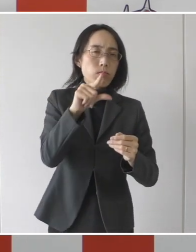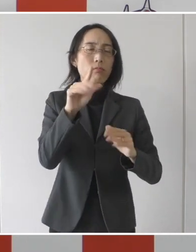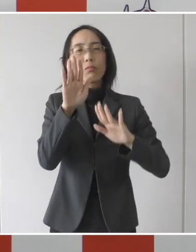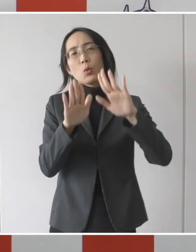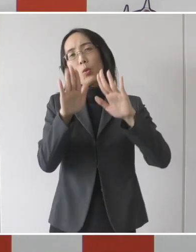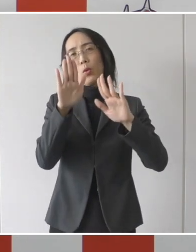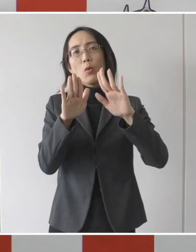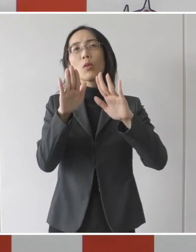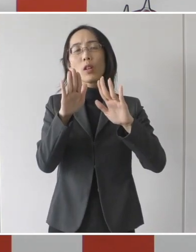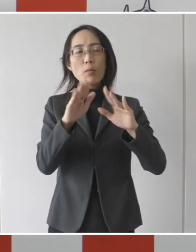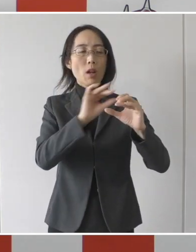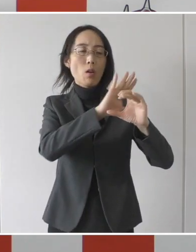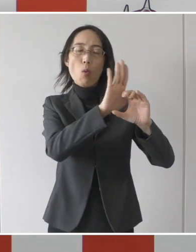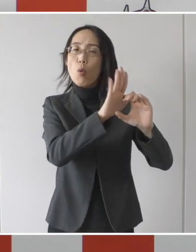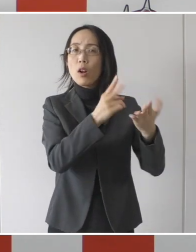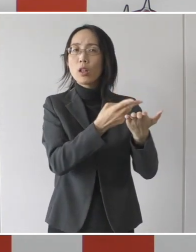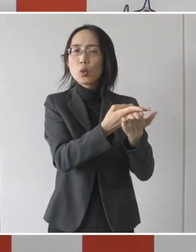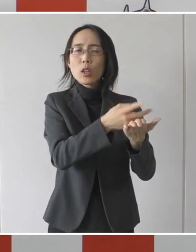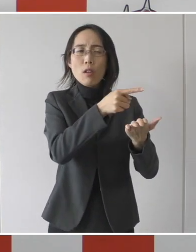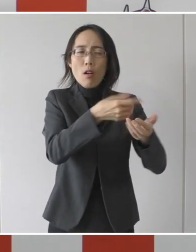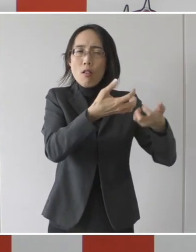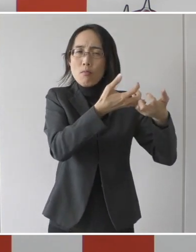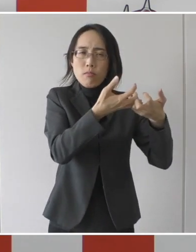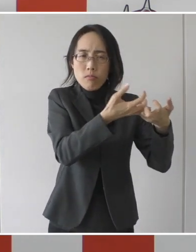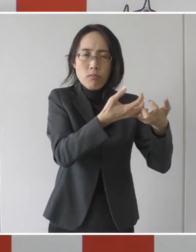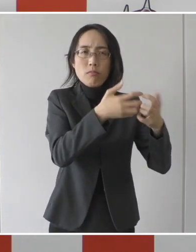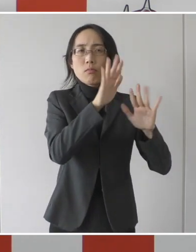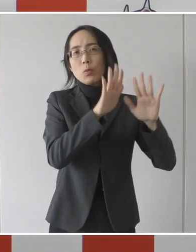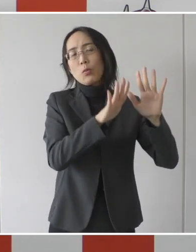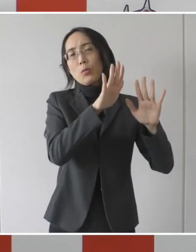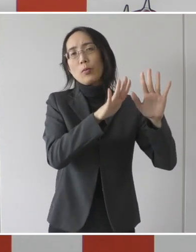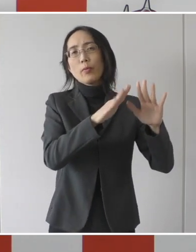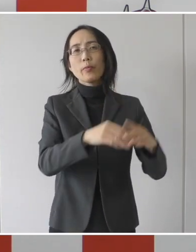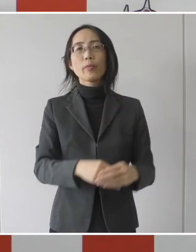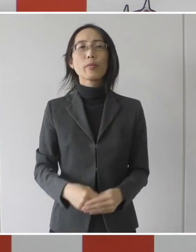コロナ病床が逼迫をしているという現状がございます。